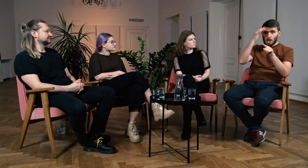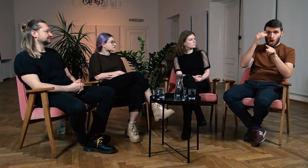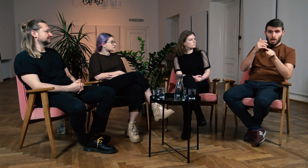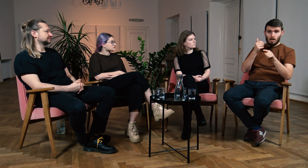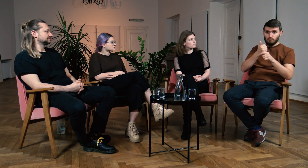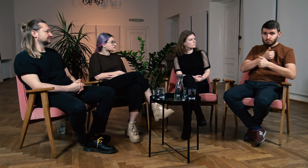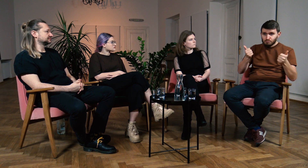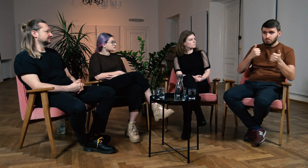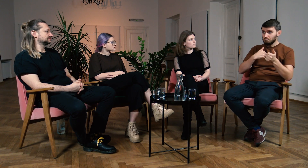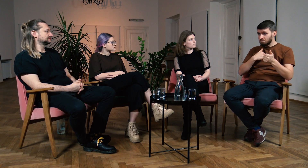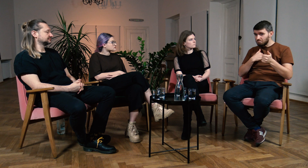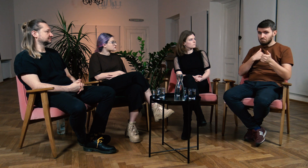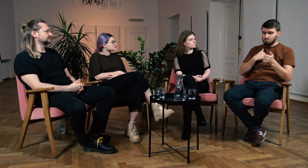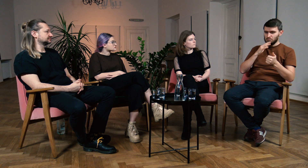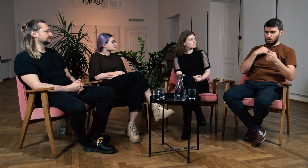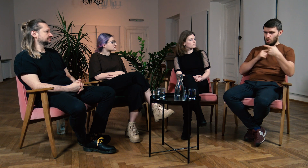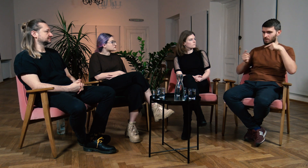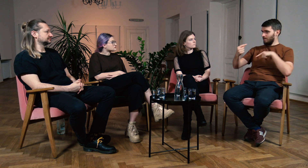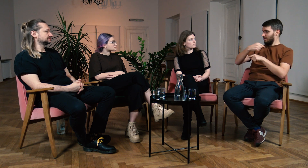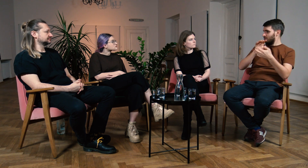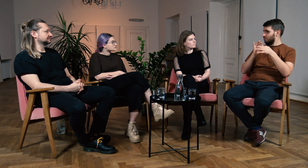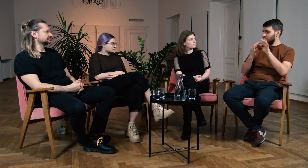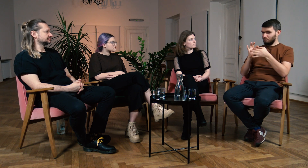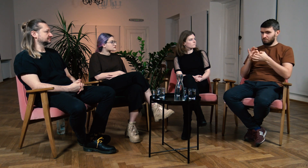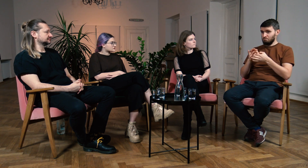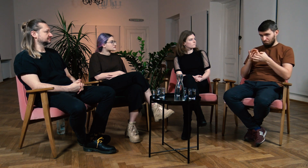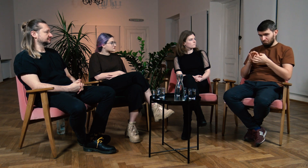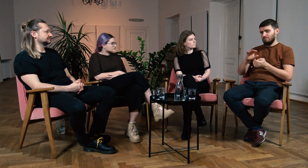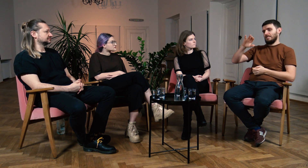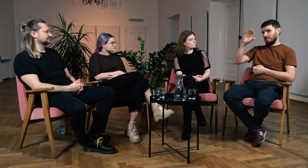Słyszałem o zaawansowanej wiedzy teoretycznej i pomyślałem, że dobrze łączy się to z moją praktyką.